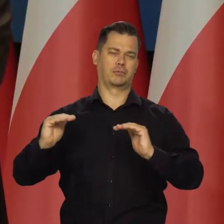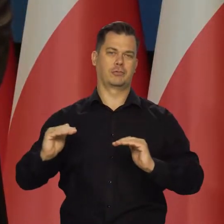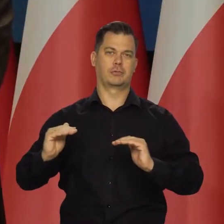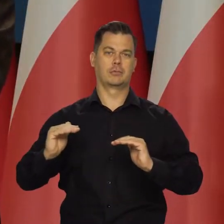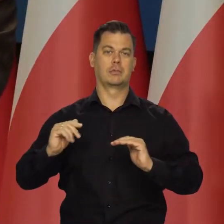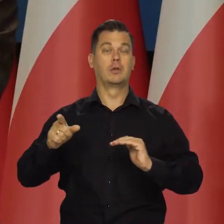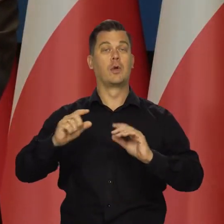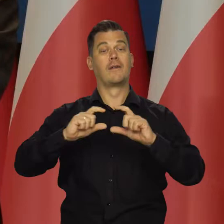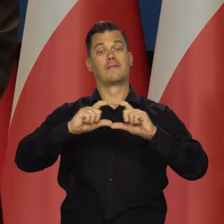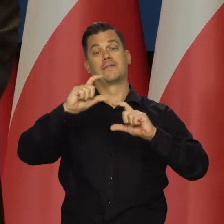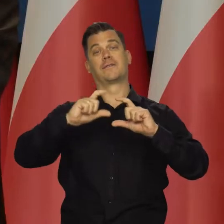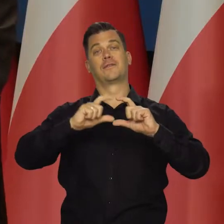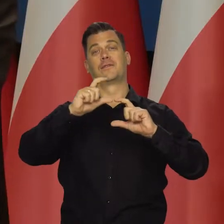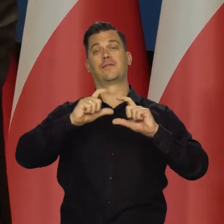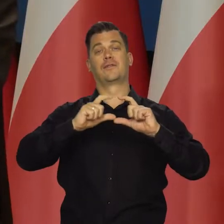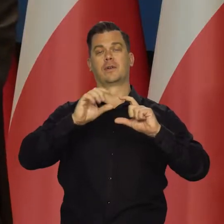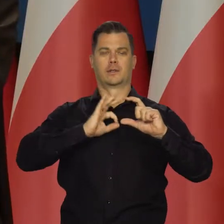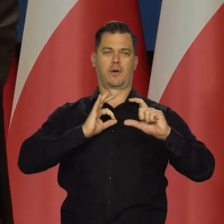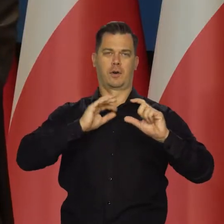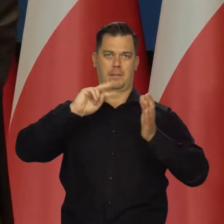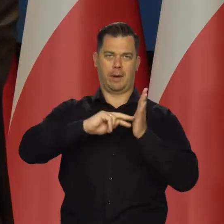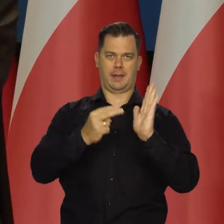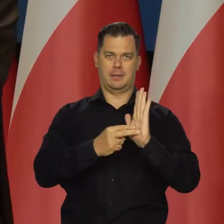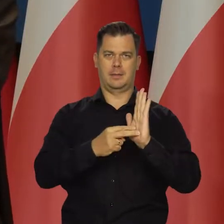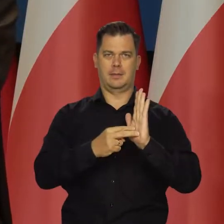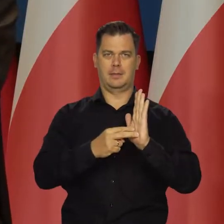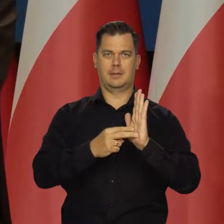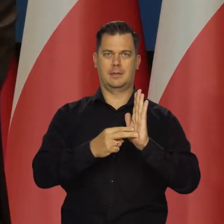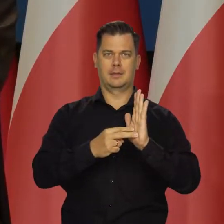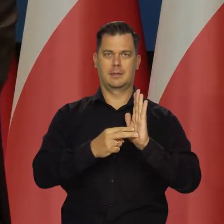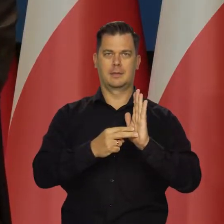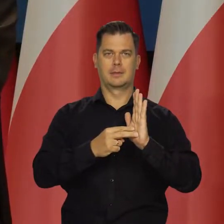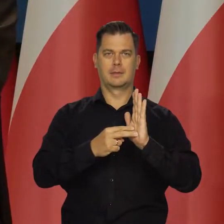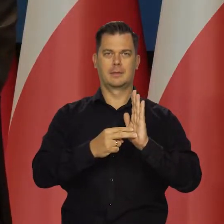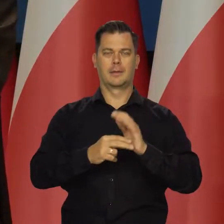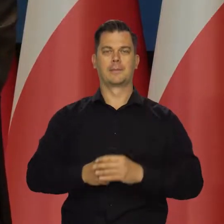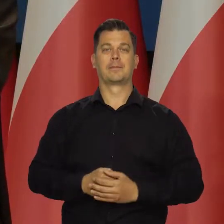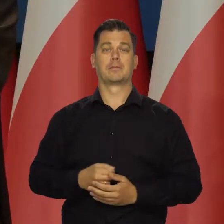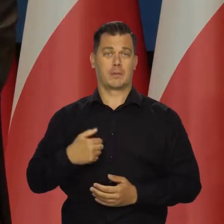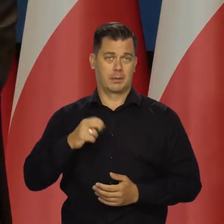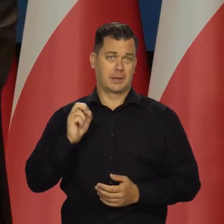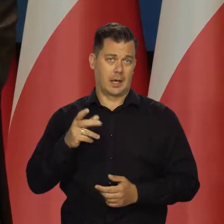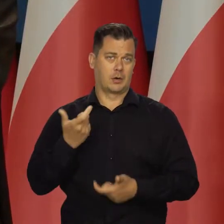Który się mieści w założeniach naszej polityki pieniężnej i to robimy.